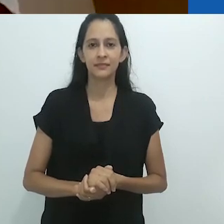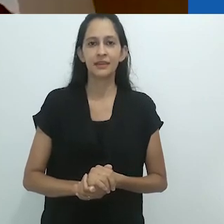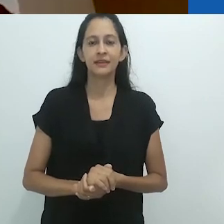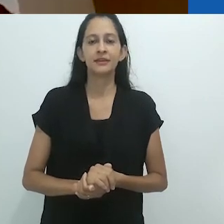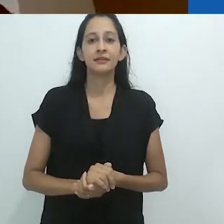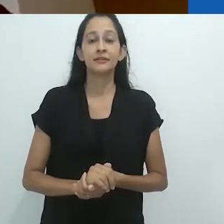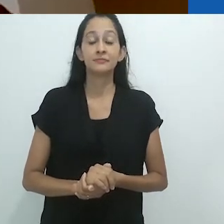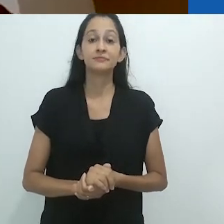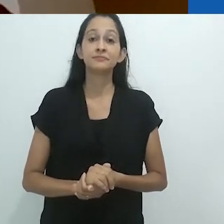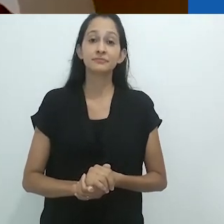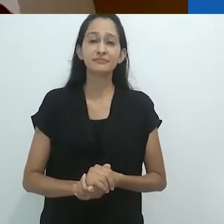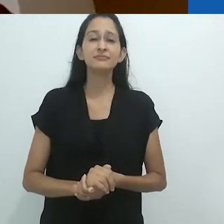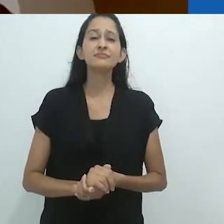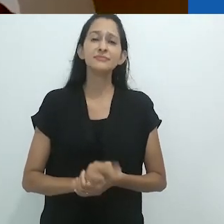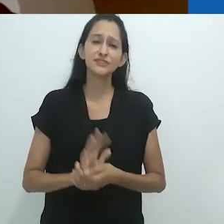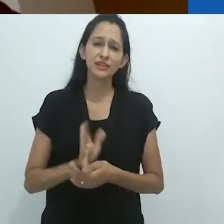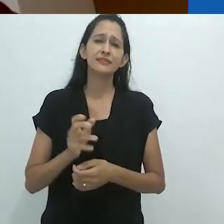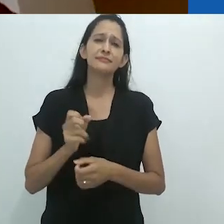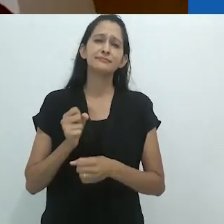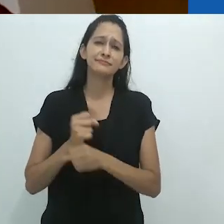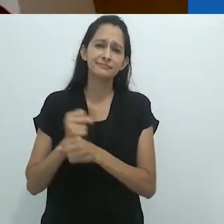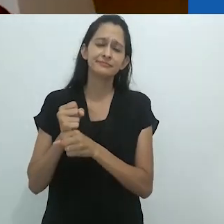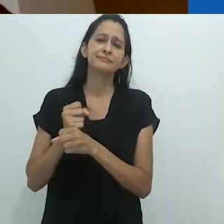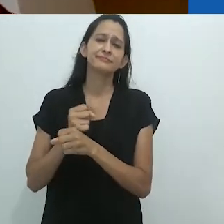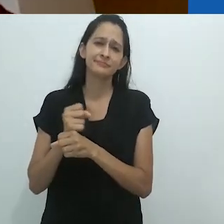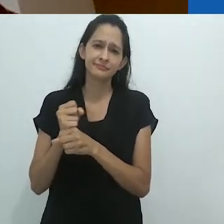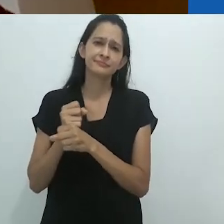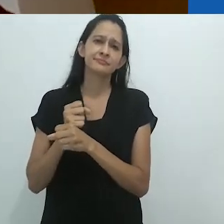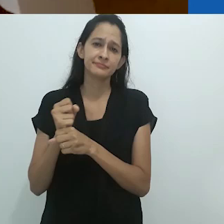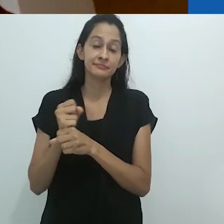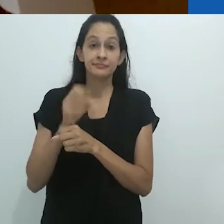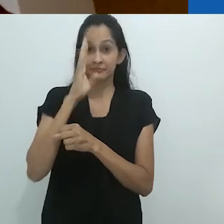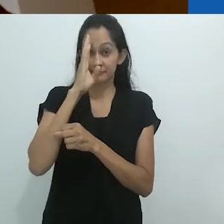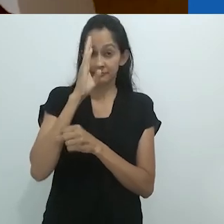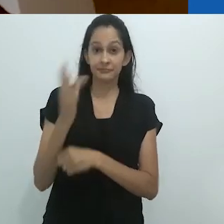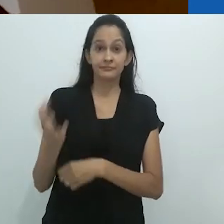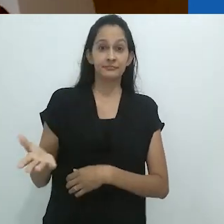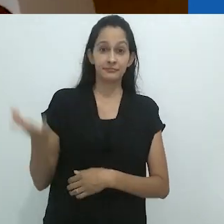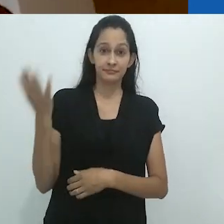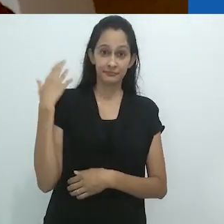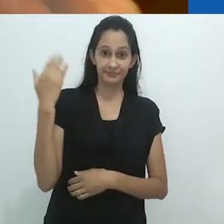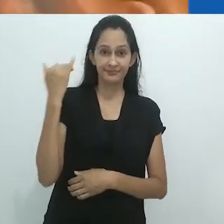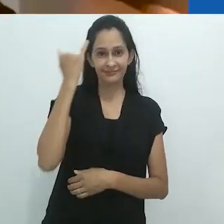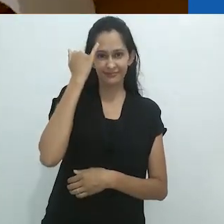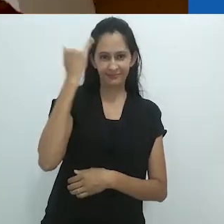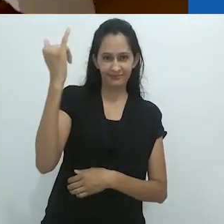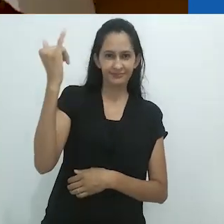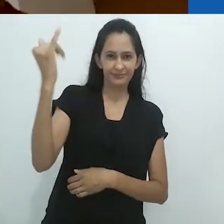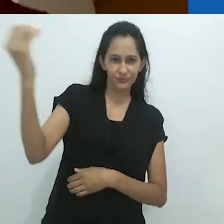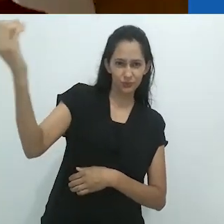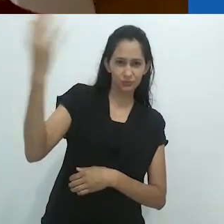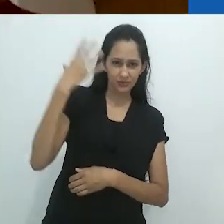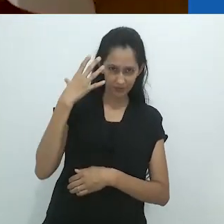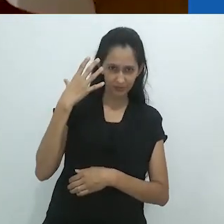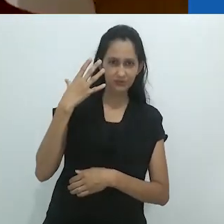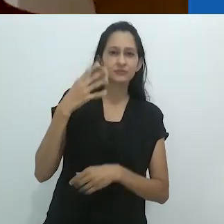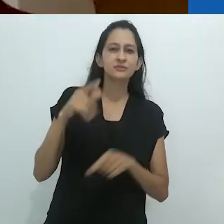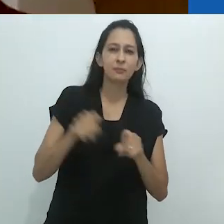por vários séculos e especialmente desde o Iluminismo